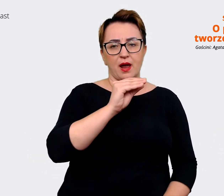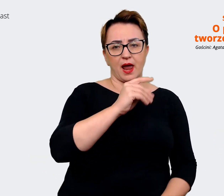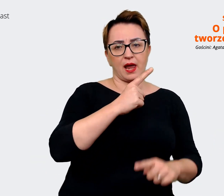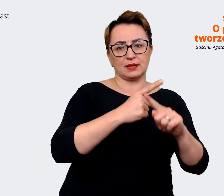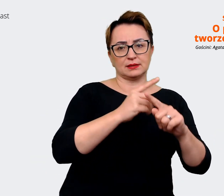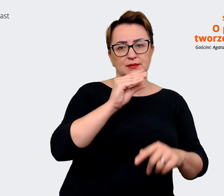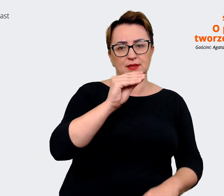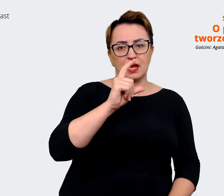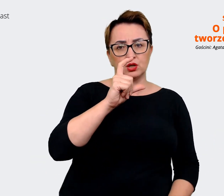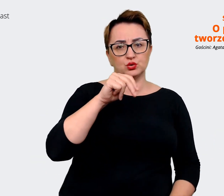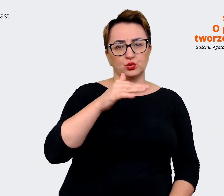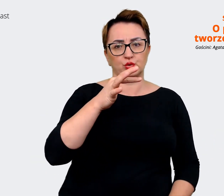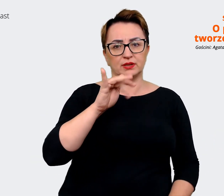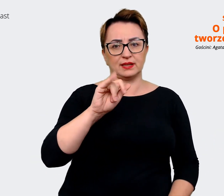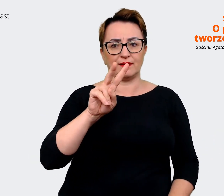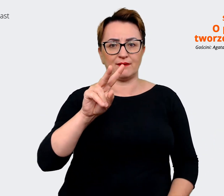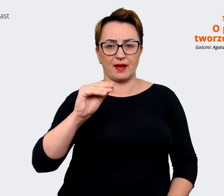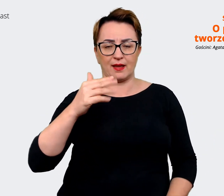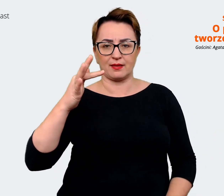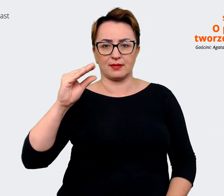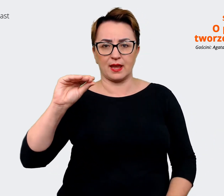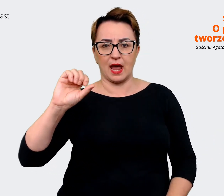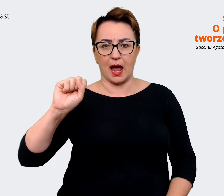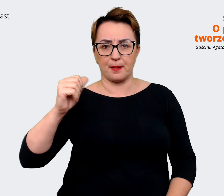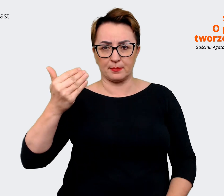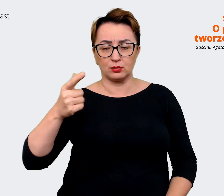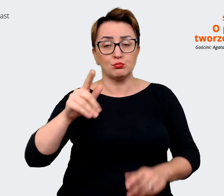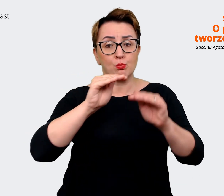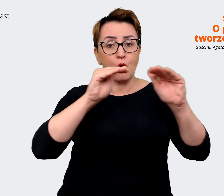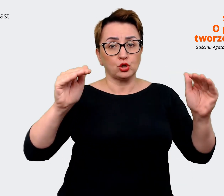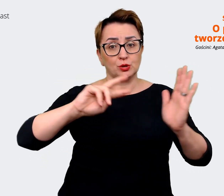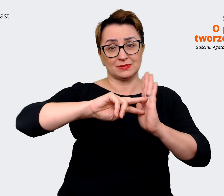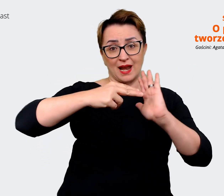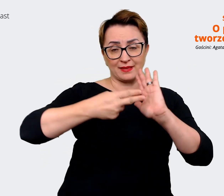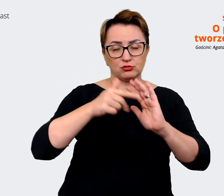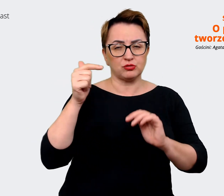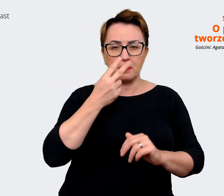można było określić, kogo uważamy za głównych konkurentów. Tak samo. To są podobne pytania.